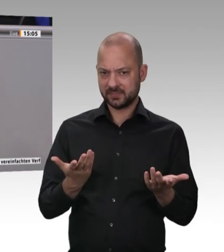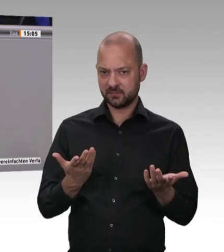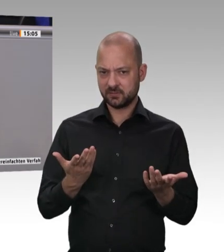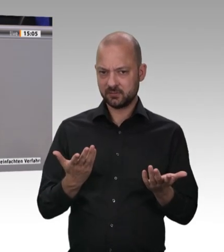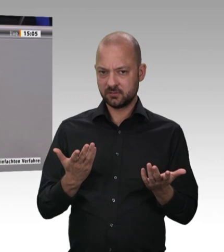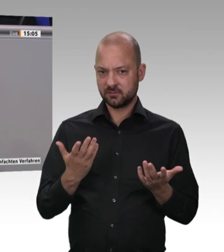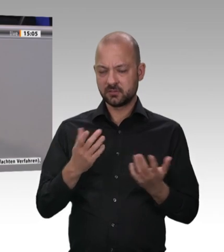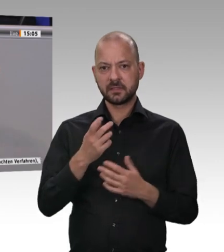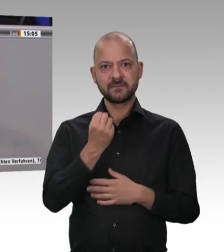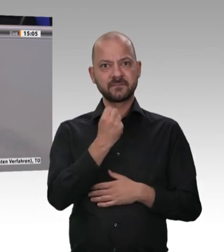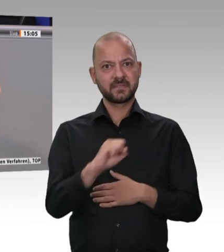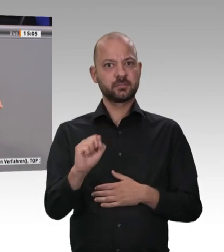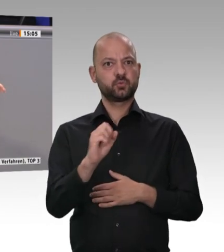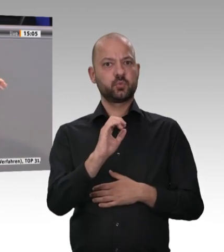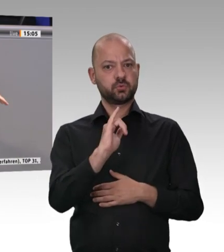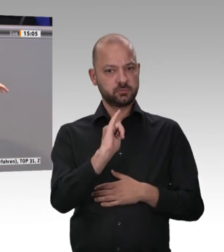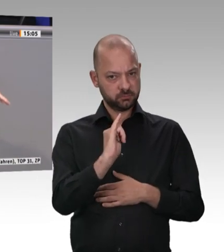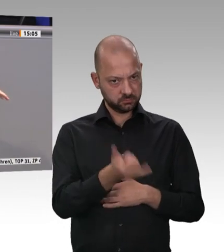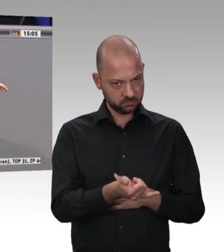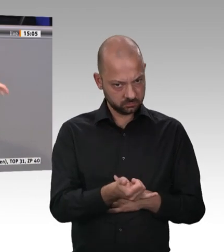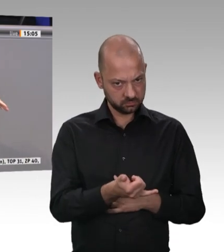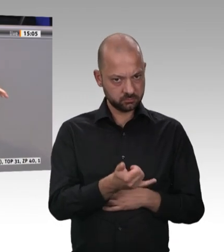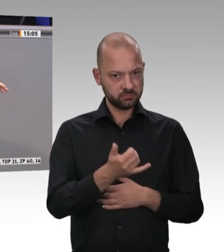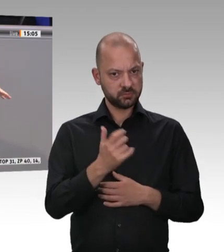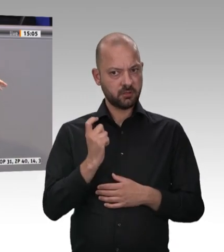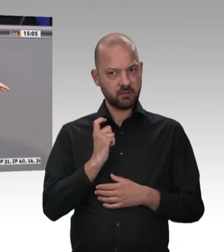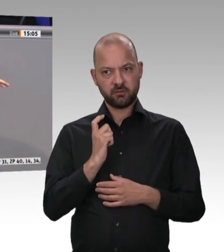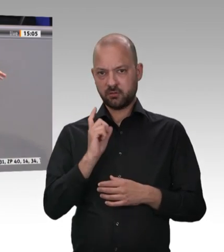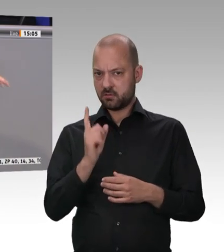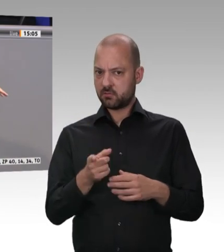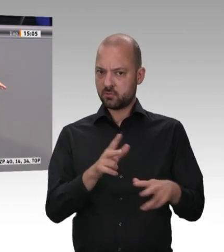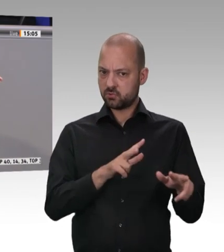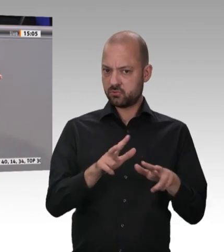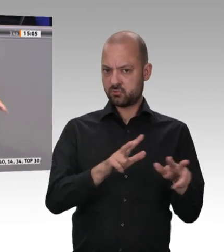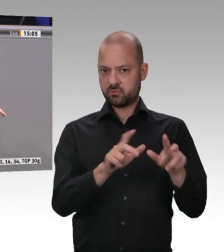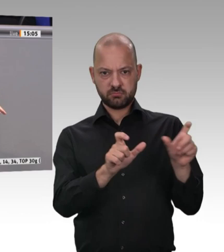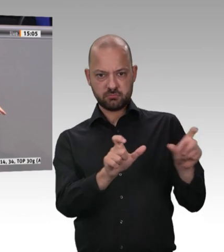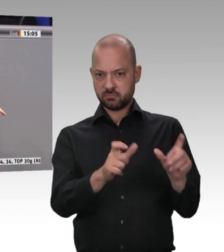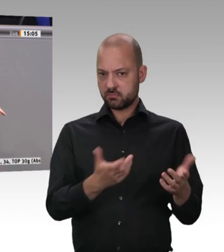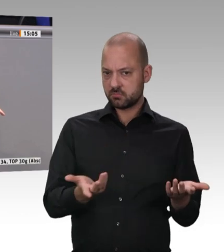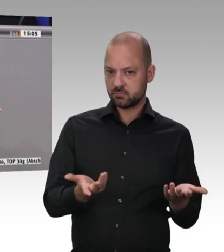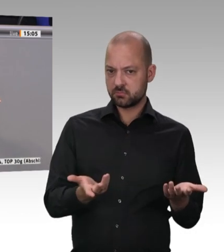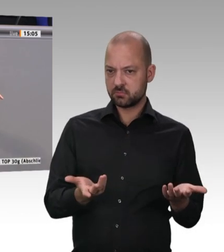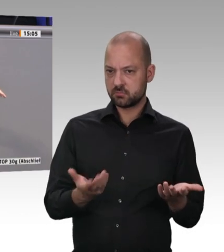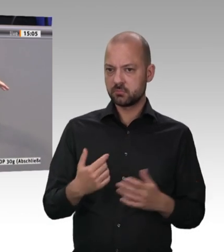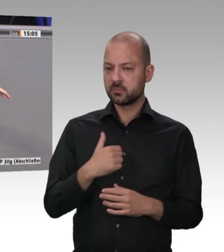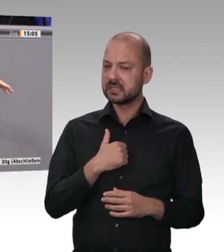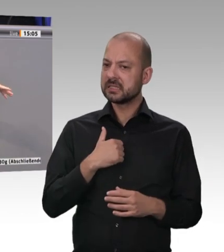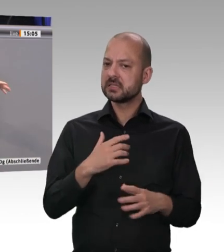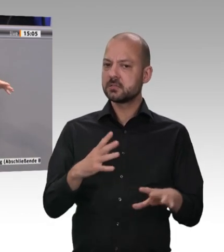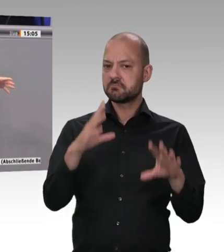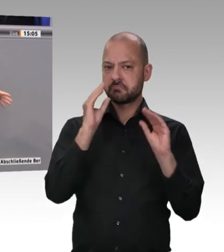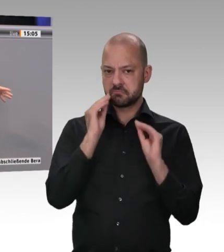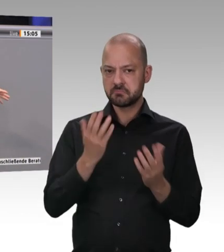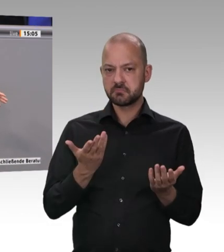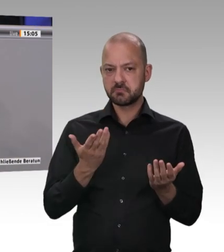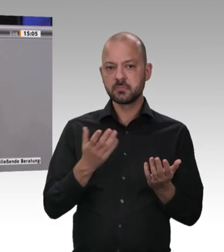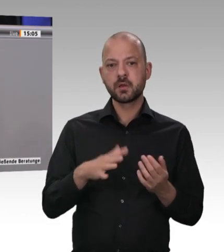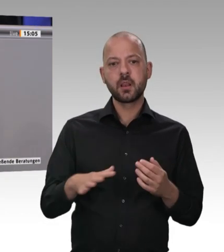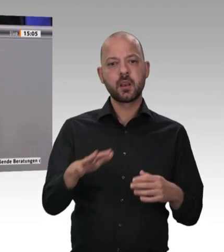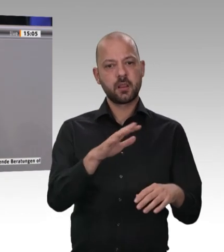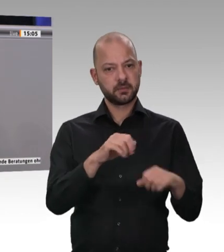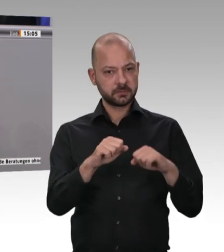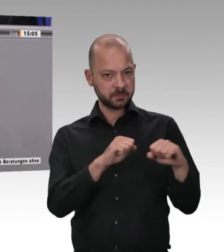Landratsämter darauf spezialisiert sind, diese Verstöße abzustellen. Wir werden nie feststellen können, dass es